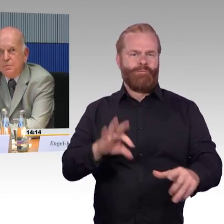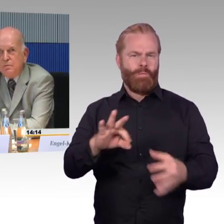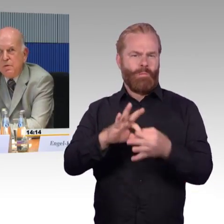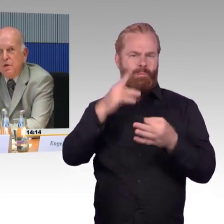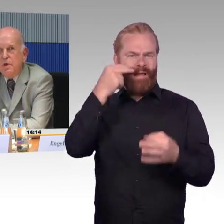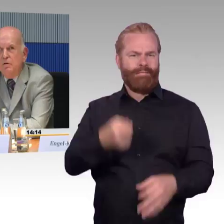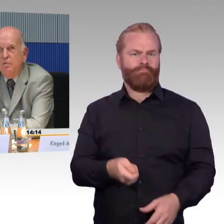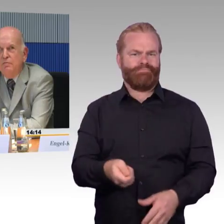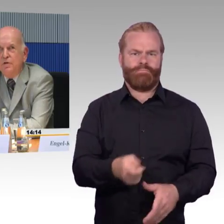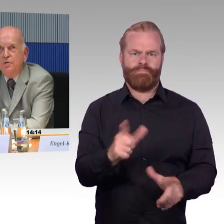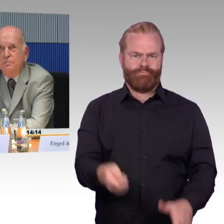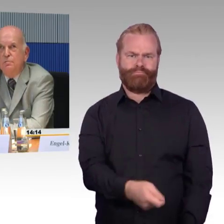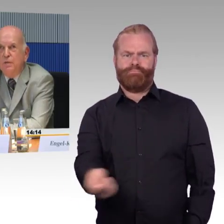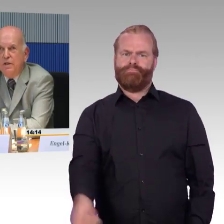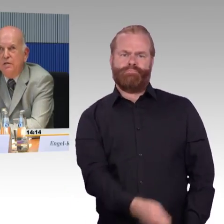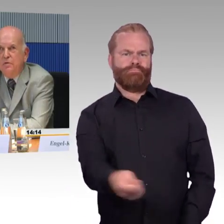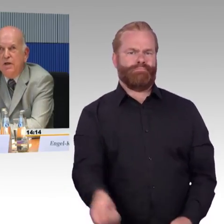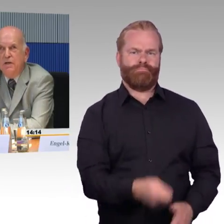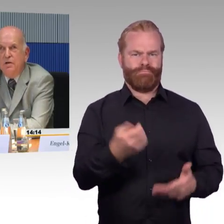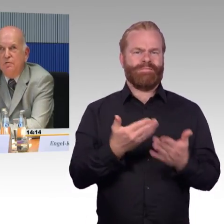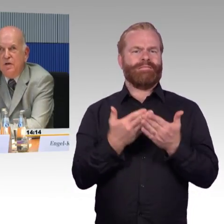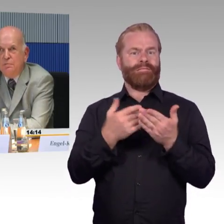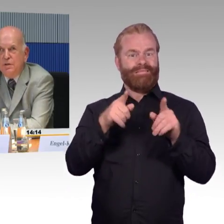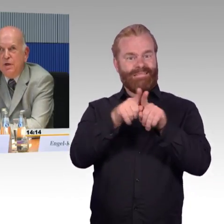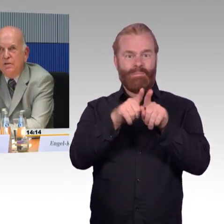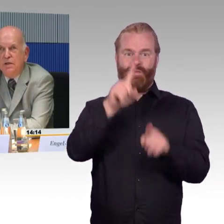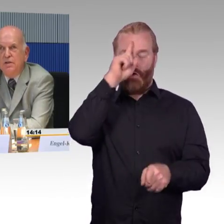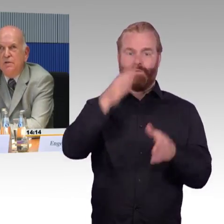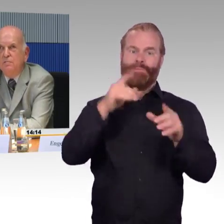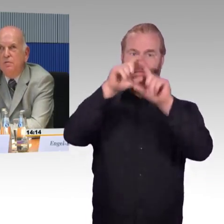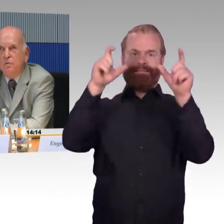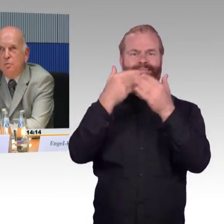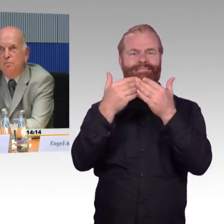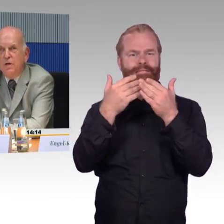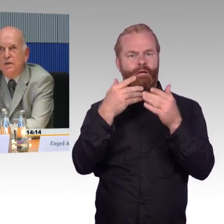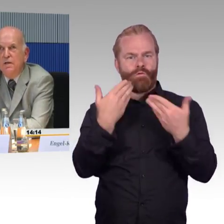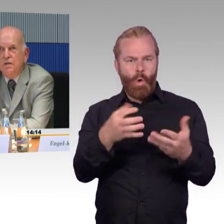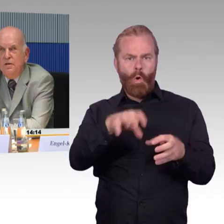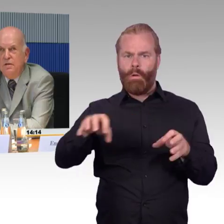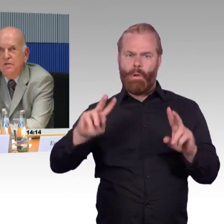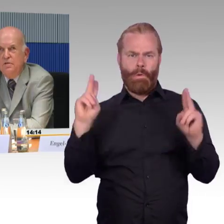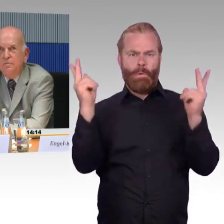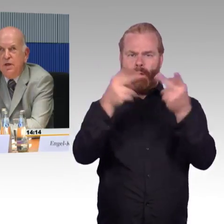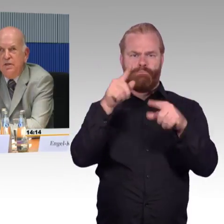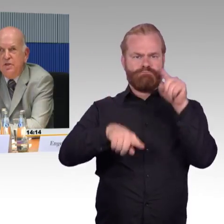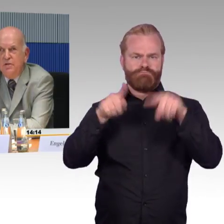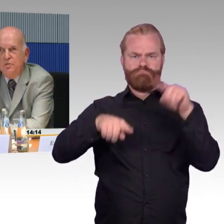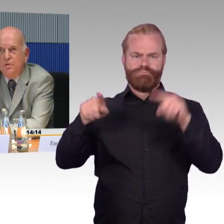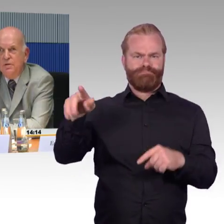wenn wir schon Barrierefreiheit auf absehbare Zeit in vollem Umfang nicht bereitstellen können,